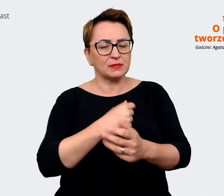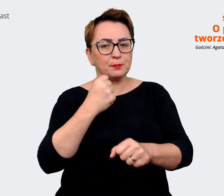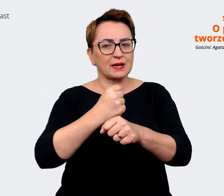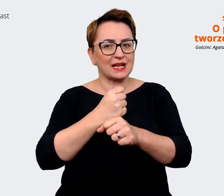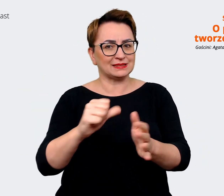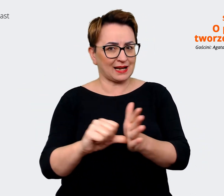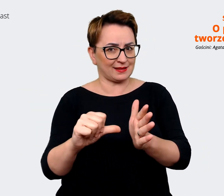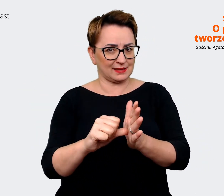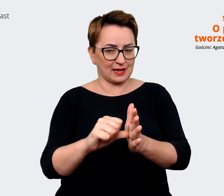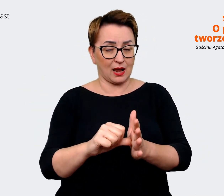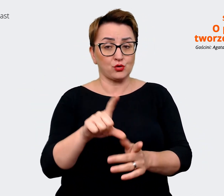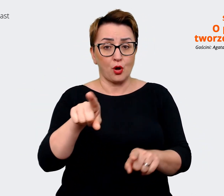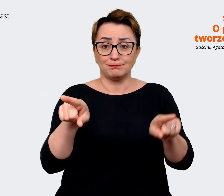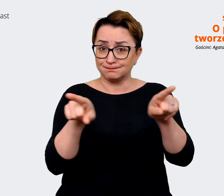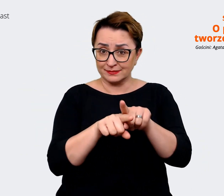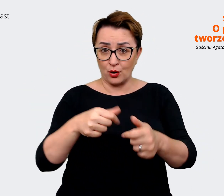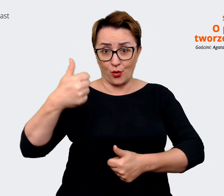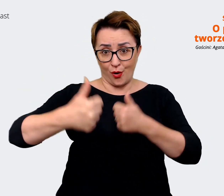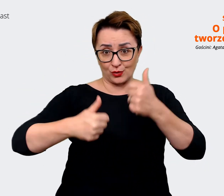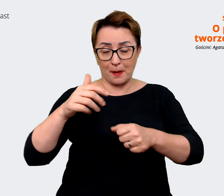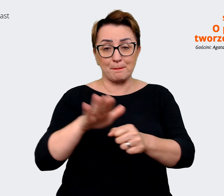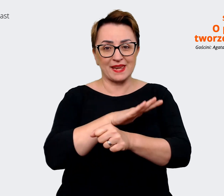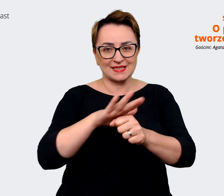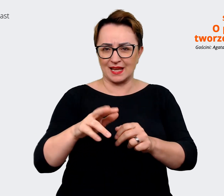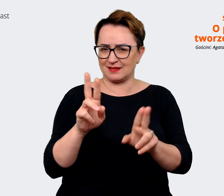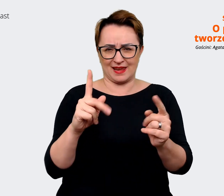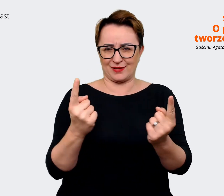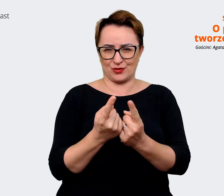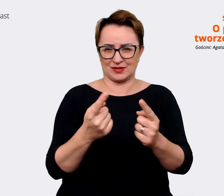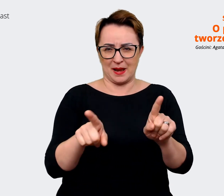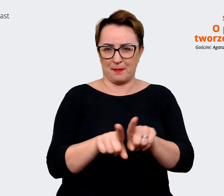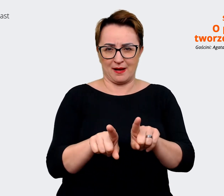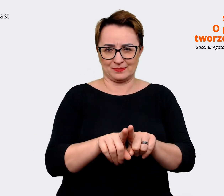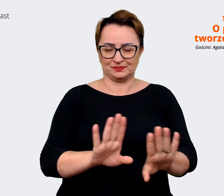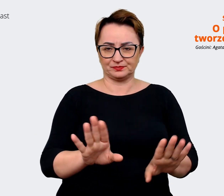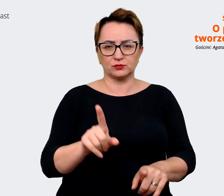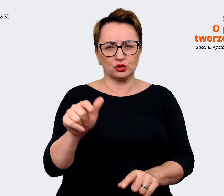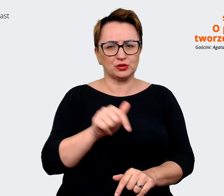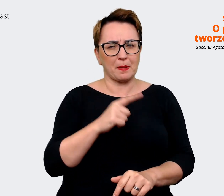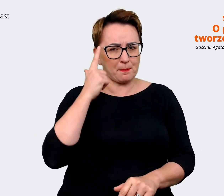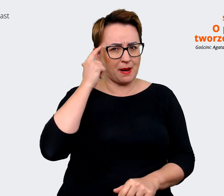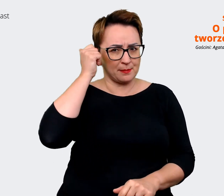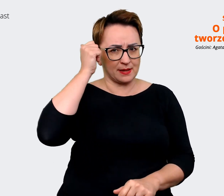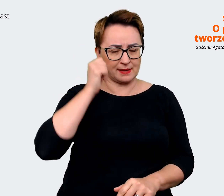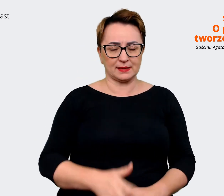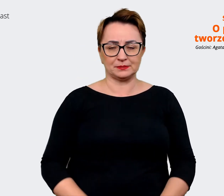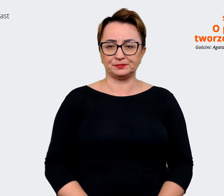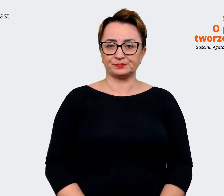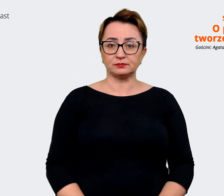jest biznesową konkurencją. To też trzeba zdawać sobie z tego sprawę. Co jest naszą przewagą? Co